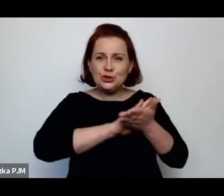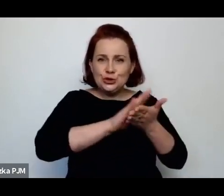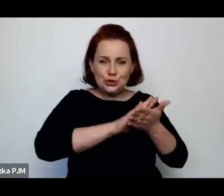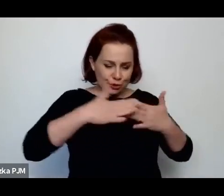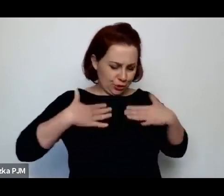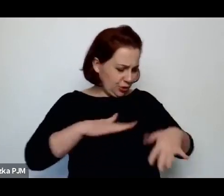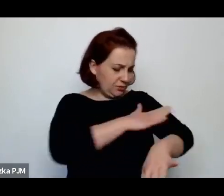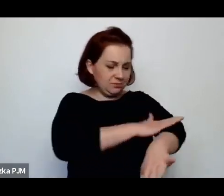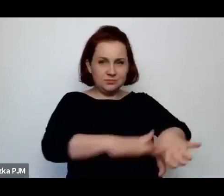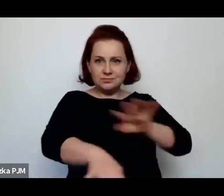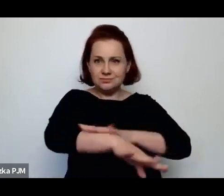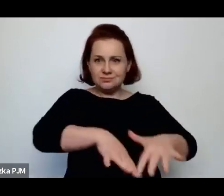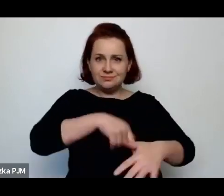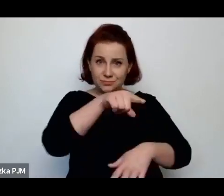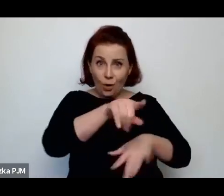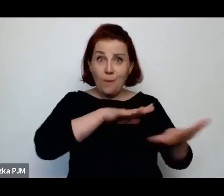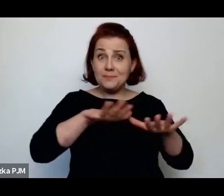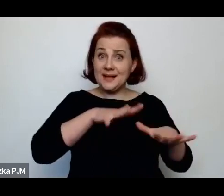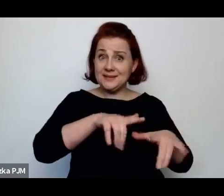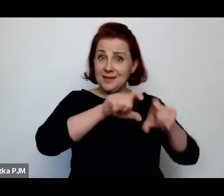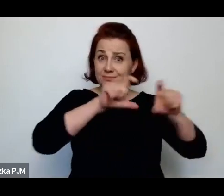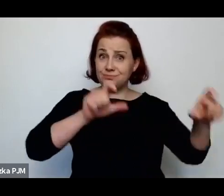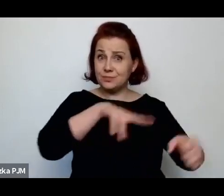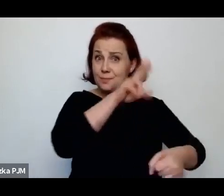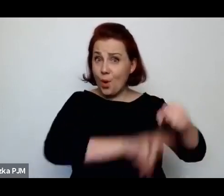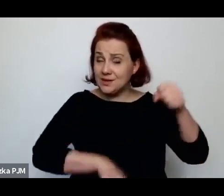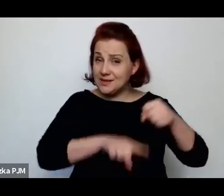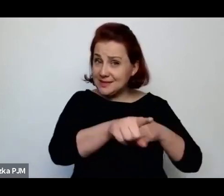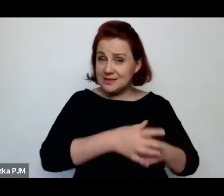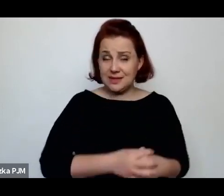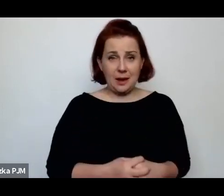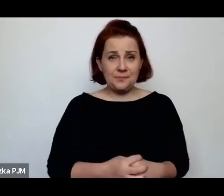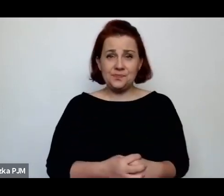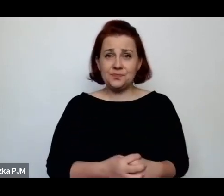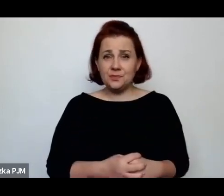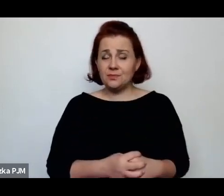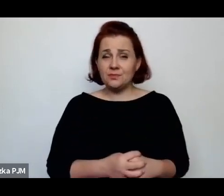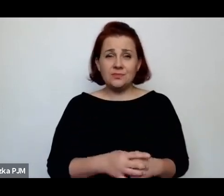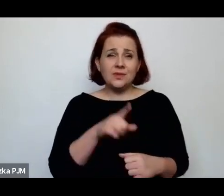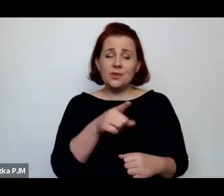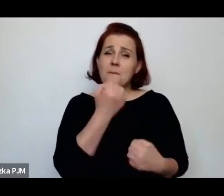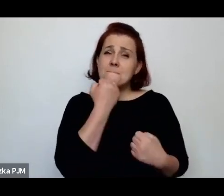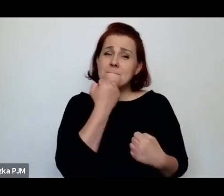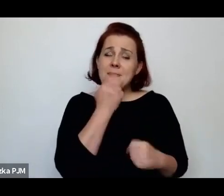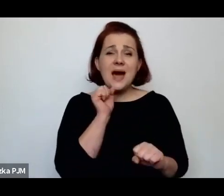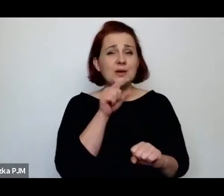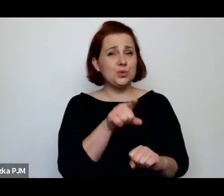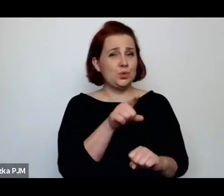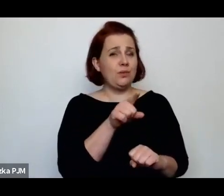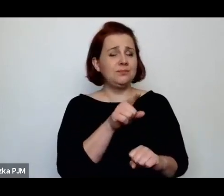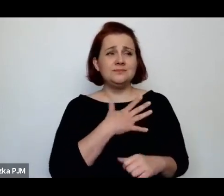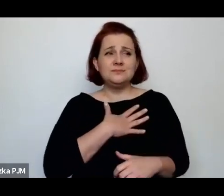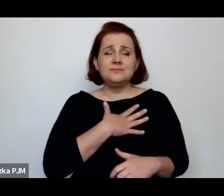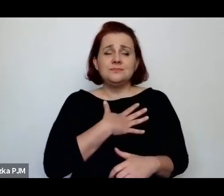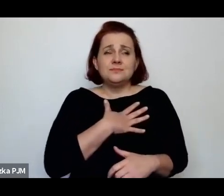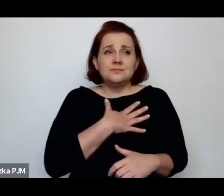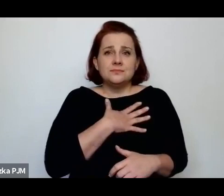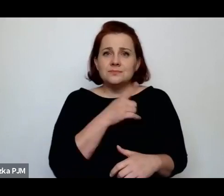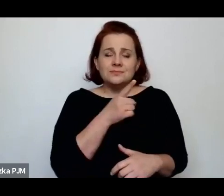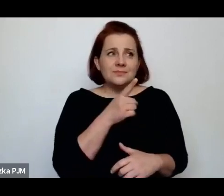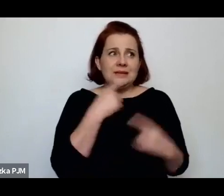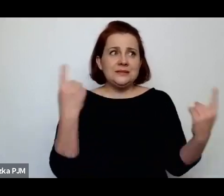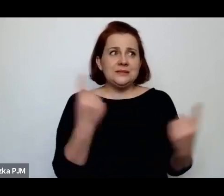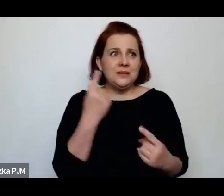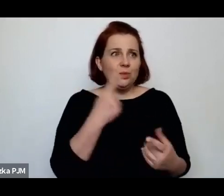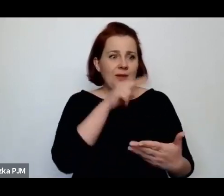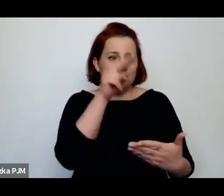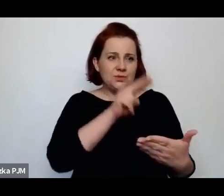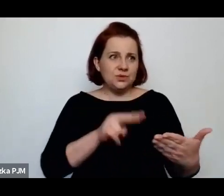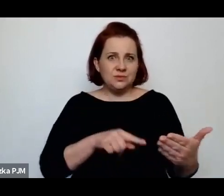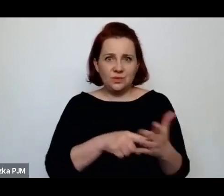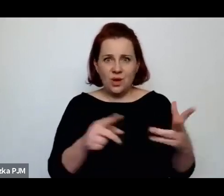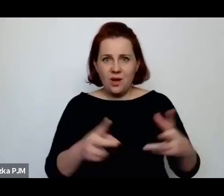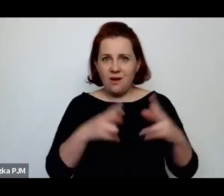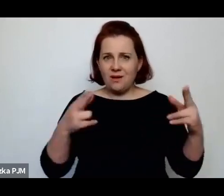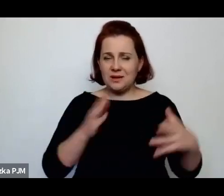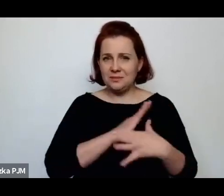Także to jest bardzo sugestywny i przejmujący obraz, który z tego międzywojnia zostaje.